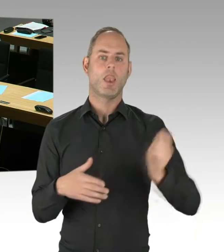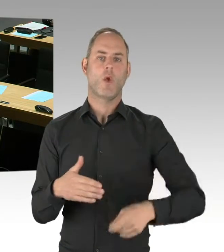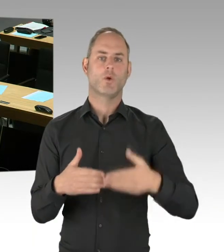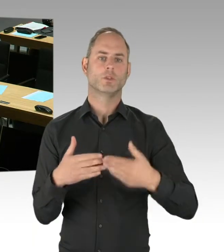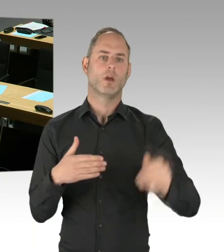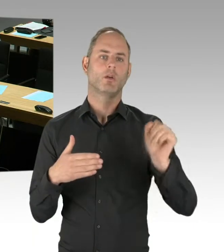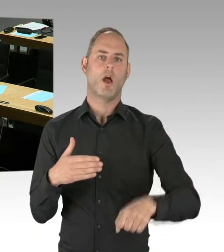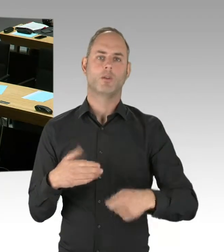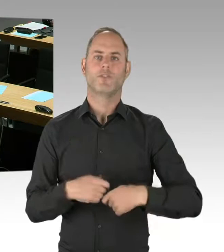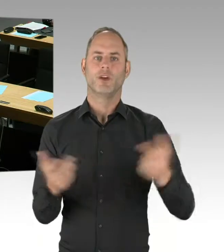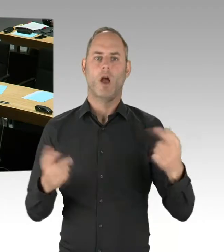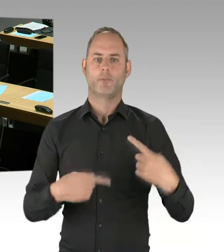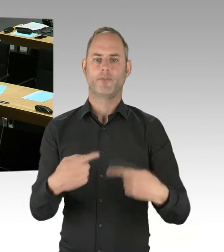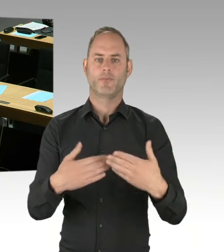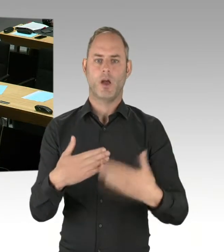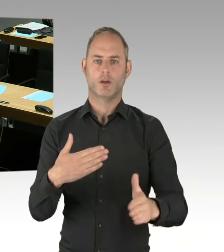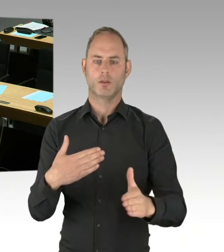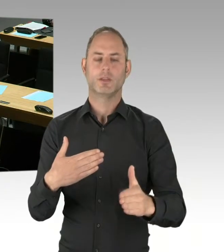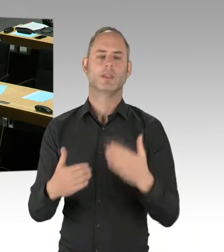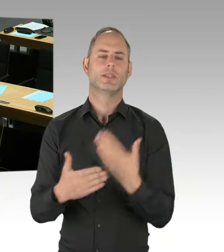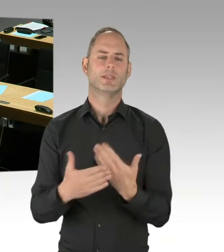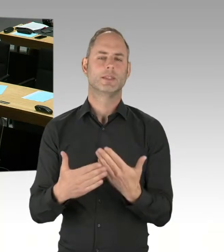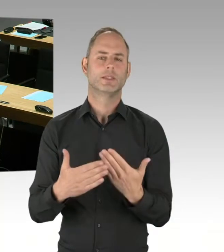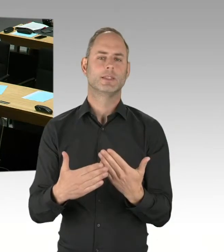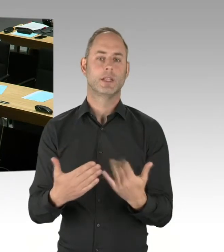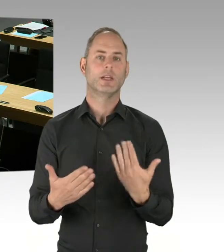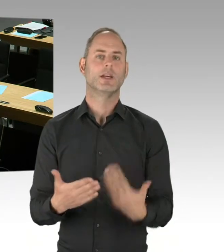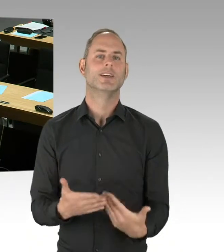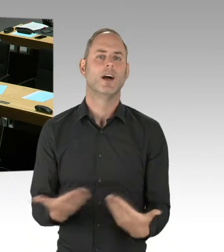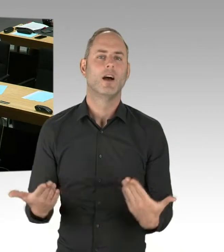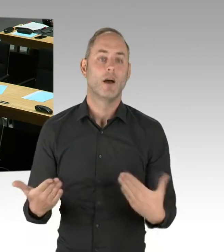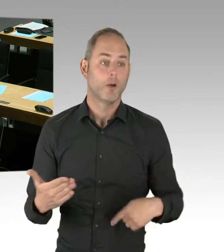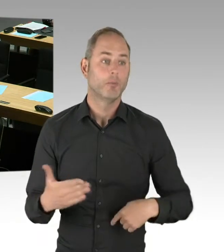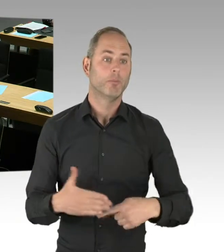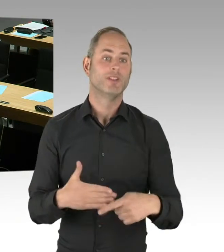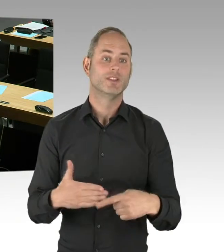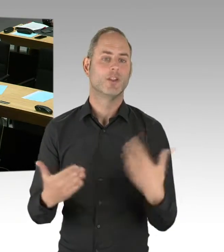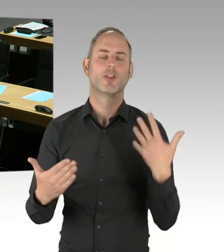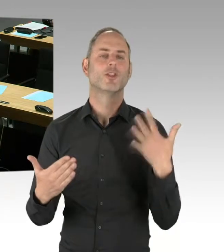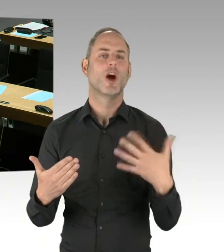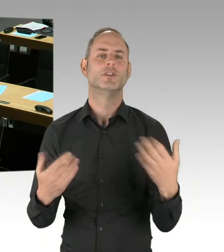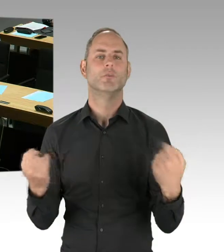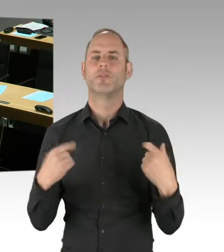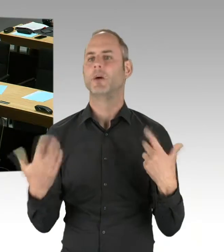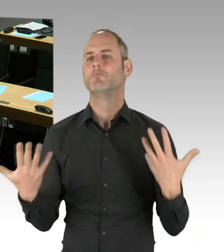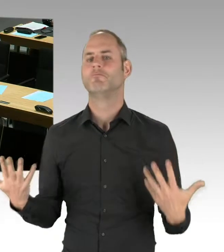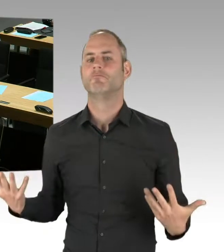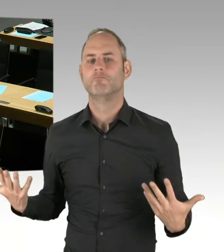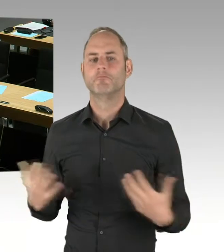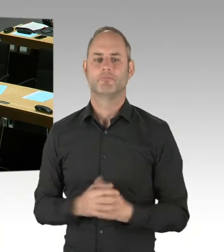Das Verhandlungsverfahren mit Teilnahme-Wettbewerb ist so ein Mischverfahren, was dort gemacht wird, wird wahrscheinlich zwei Jahre dauern.